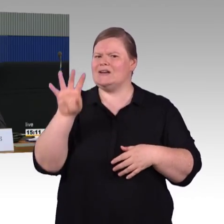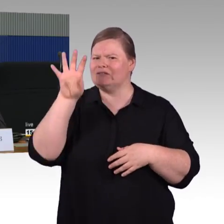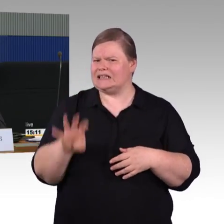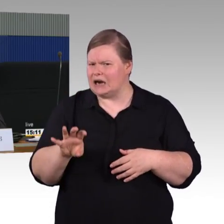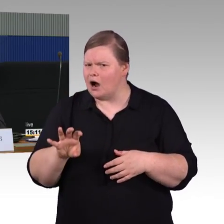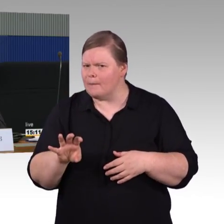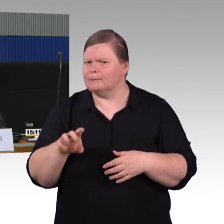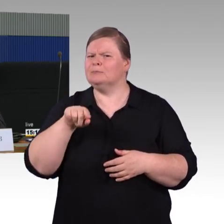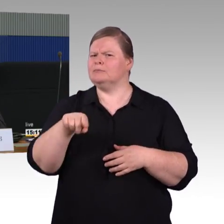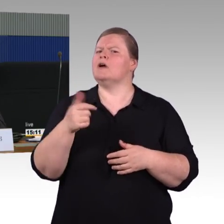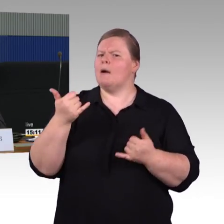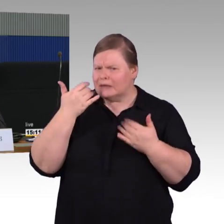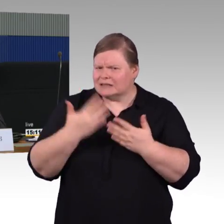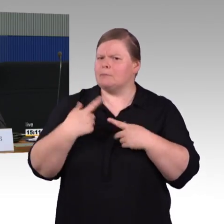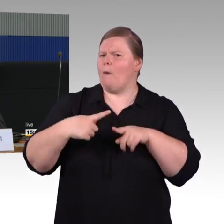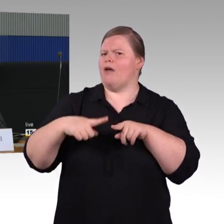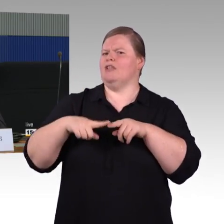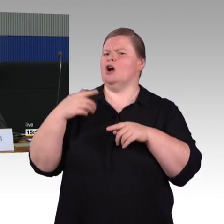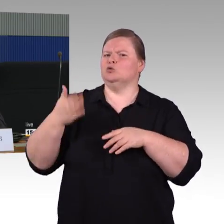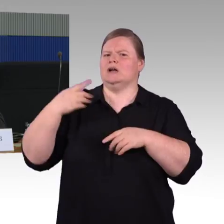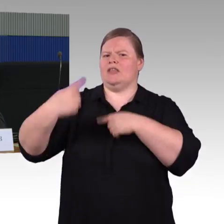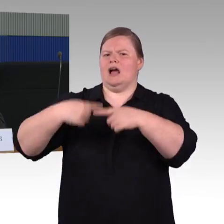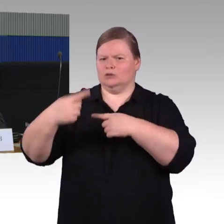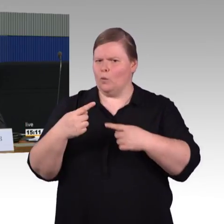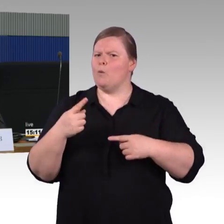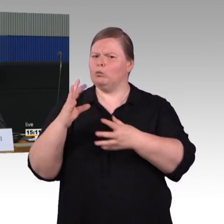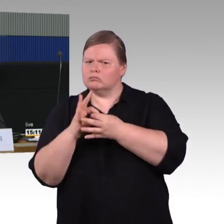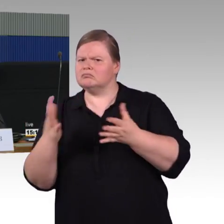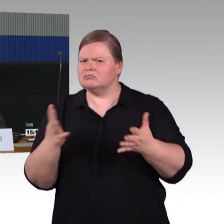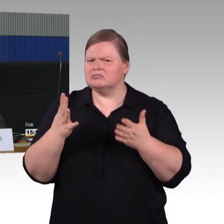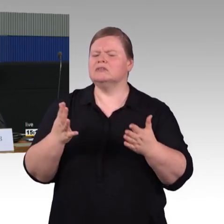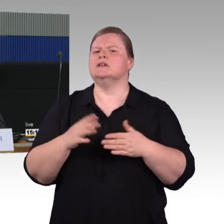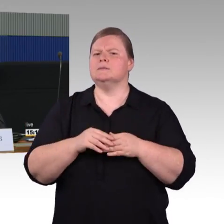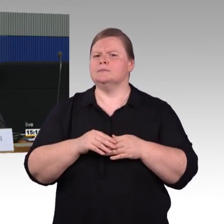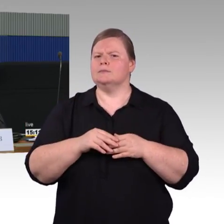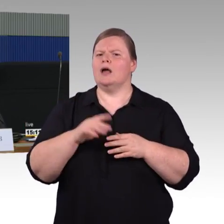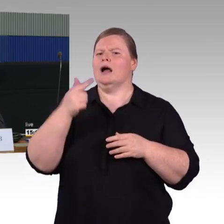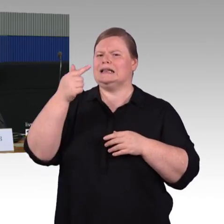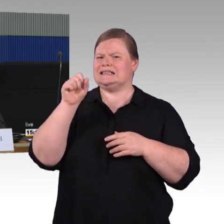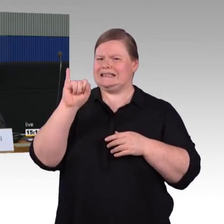Gibt es Möglichkeiten da irgendetwas nachzubessern oder nachzurüsten, wenn der ICE 3 ins Re-Design geht,